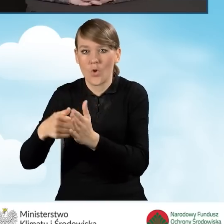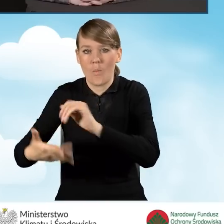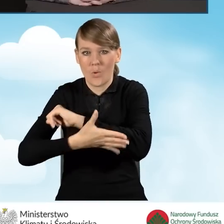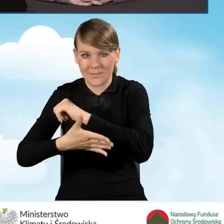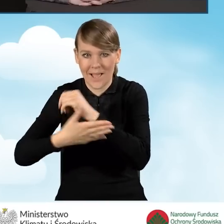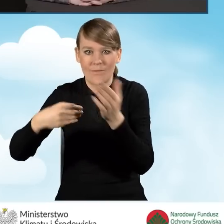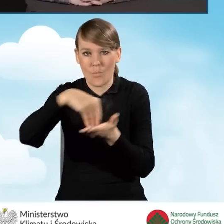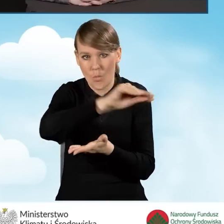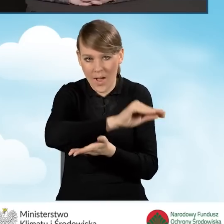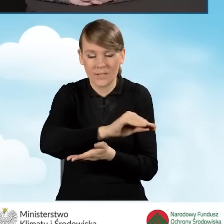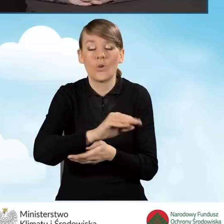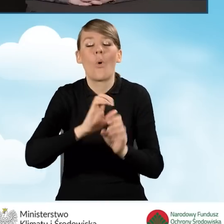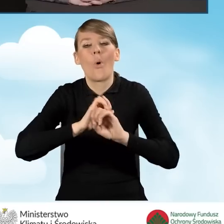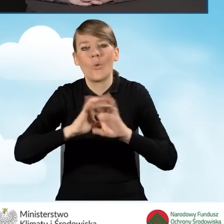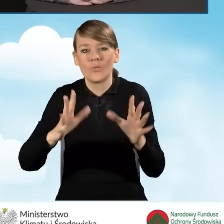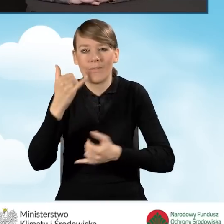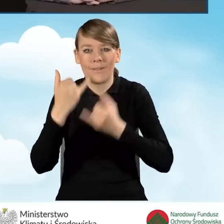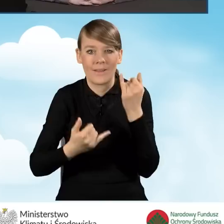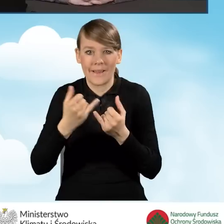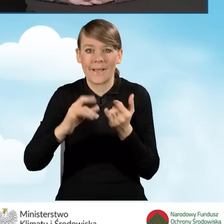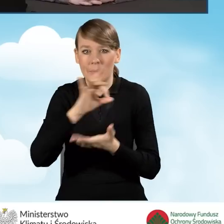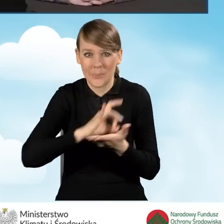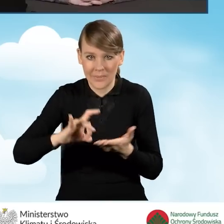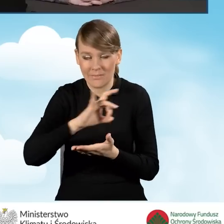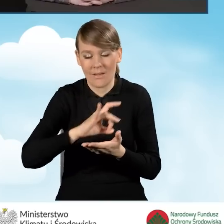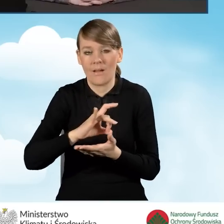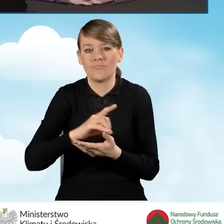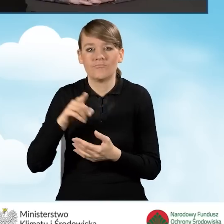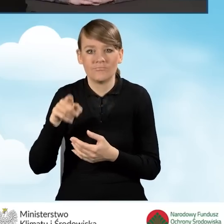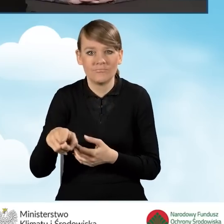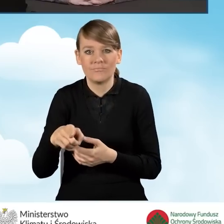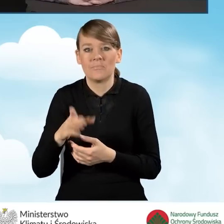Oczywiście, jeżeli gmina będzie miała jakiekolwiek zastrzeżenia